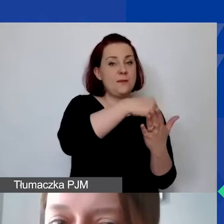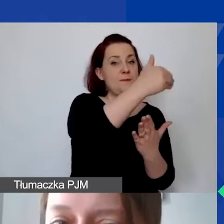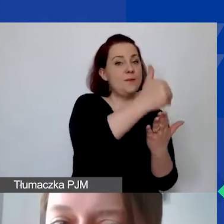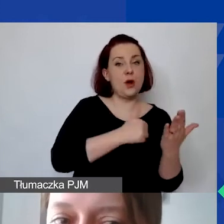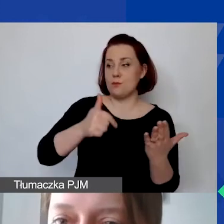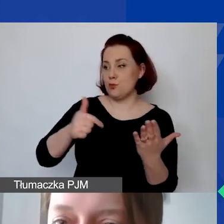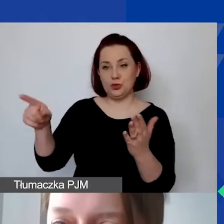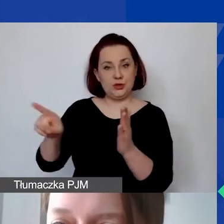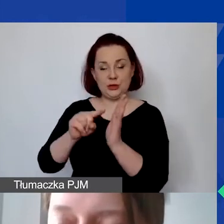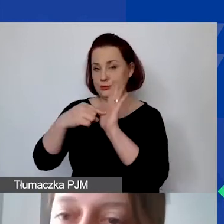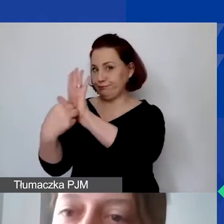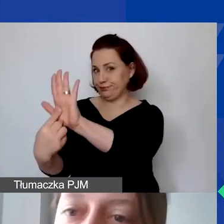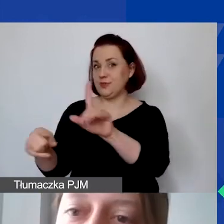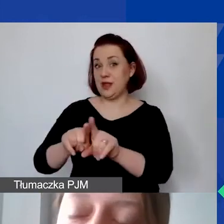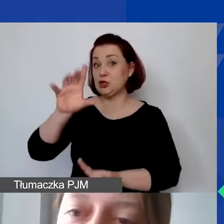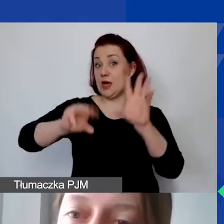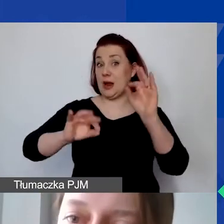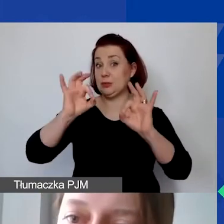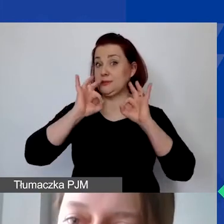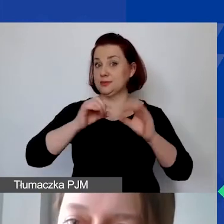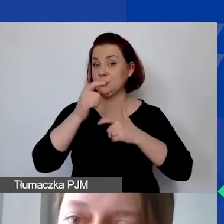i właściwego zaraportowania według tych samych zasad,